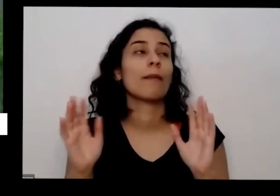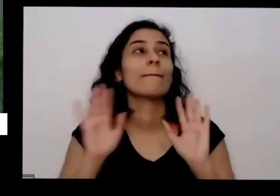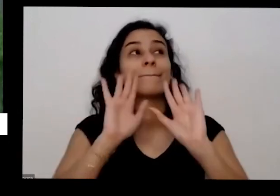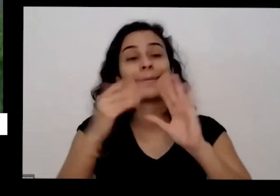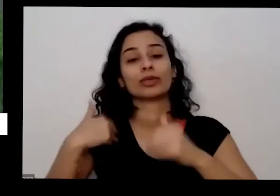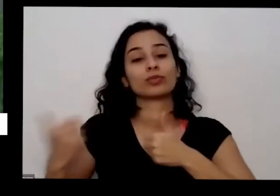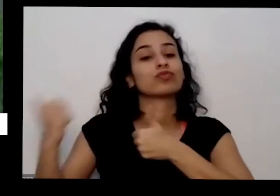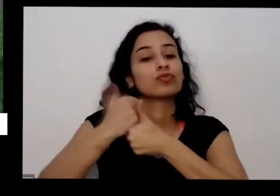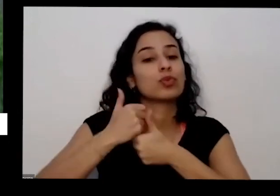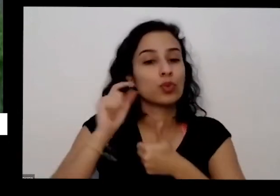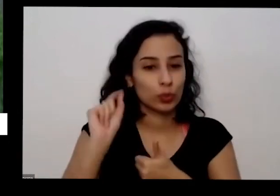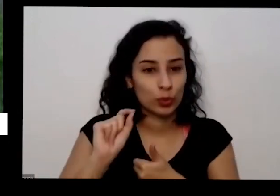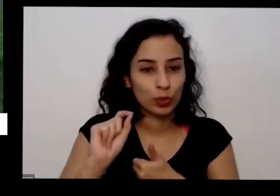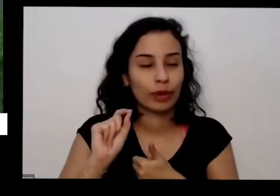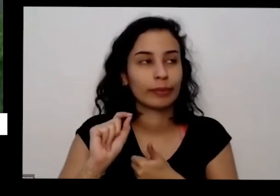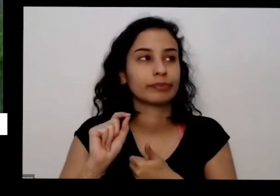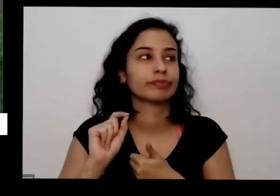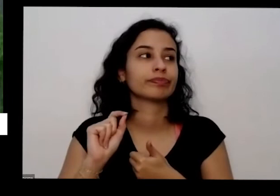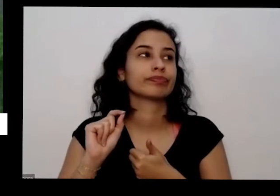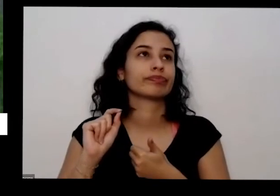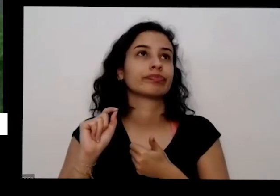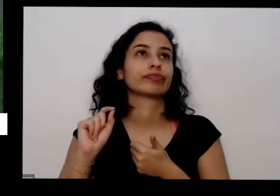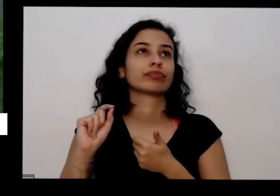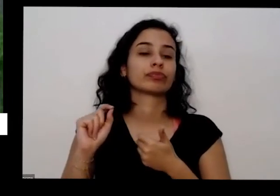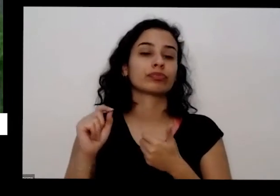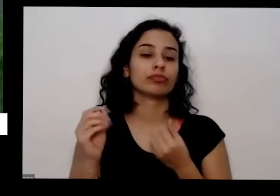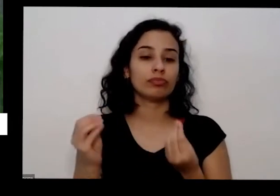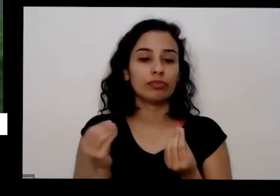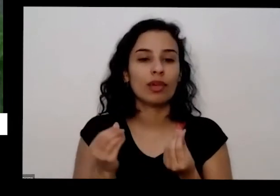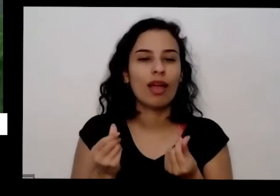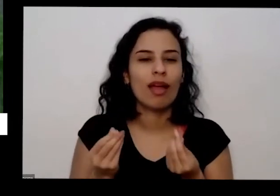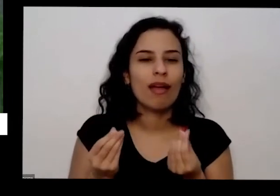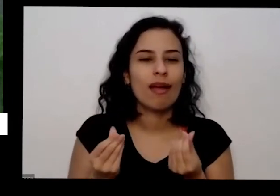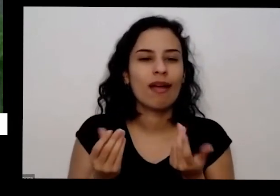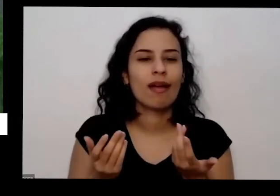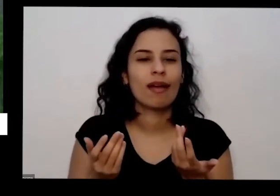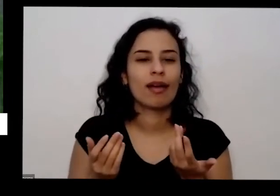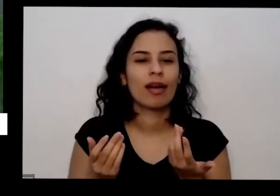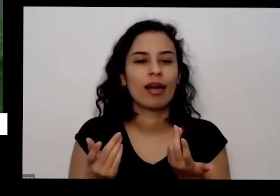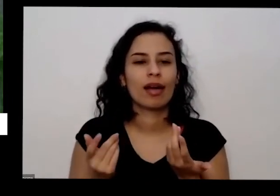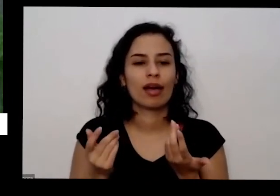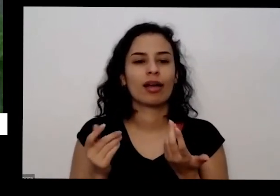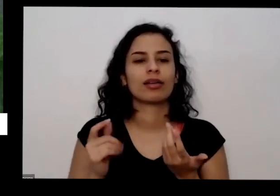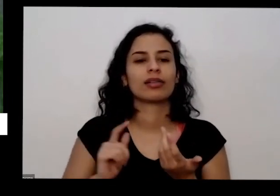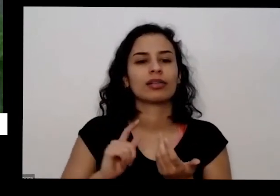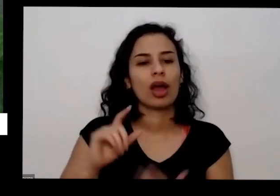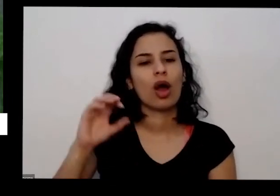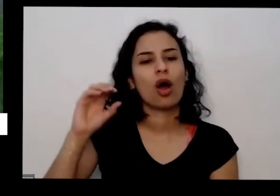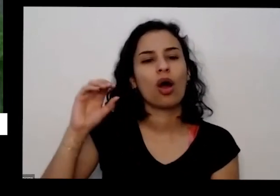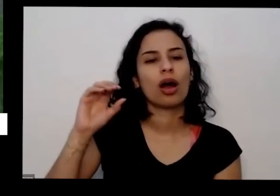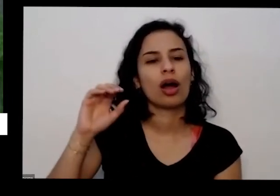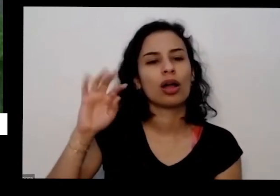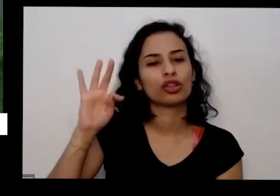eu utilizo uma subproduto da extração do óleo da mamona que é a torta da mamona eu pagasse do